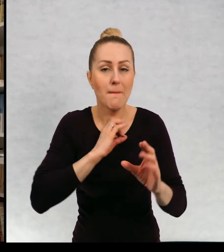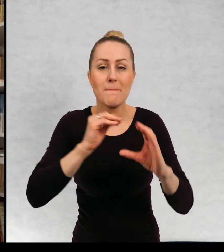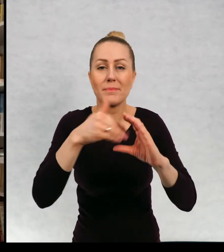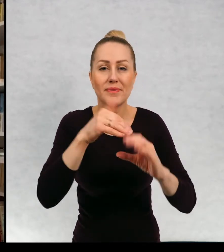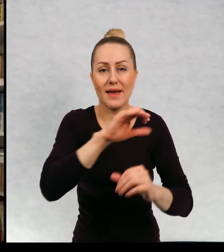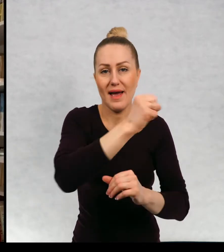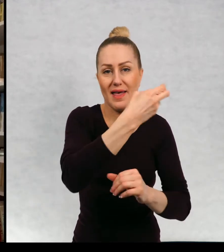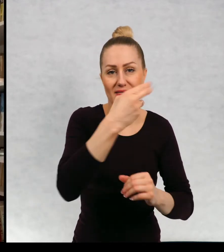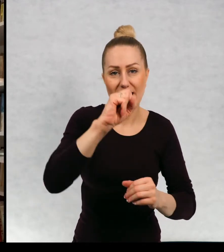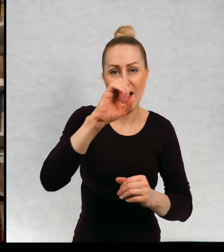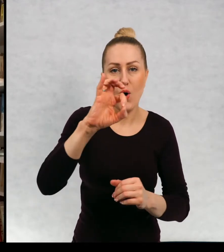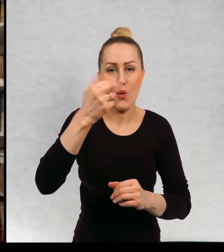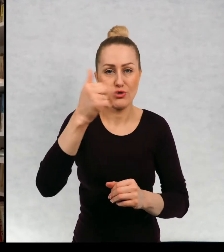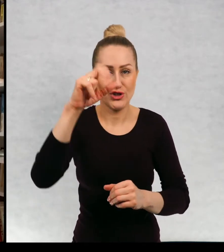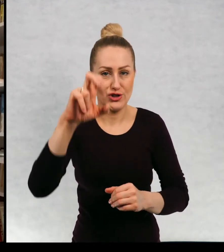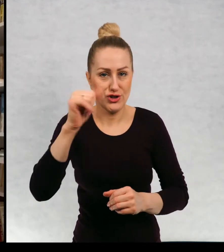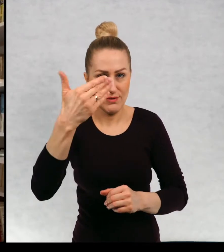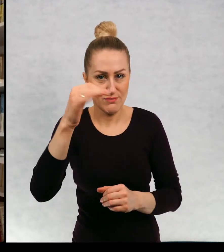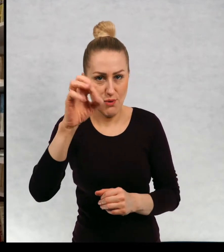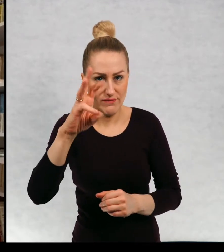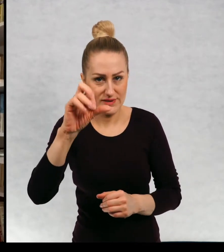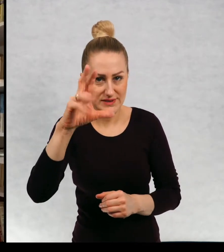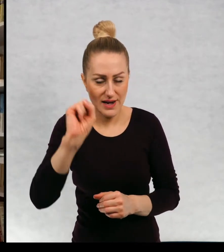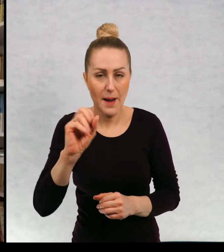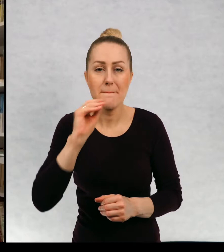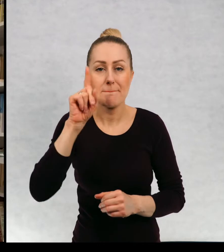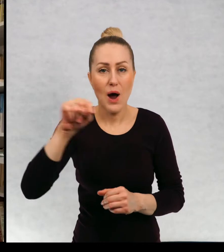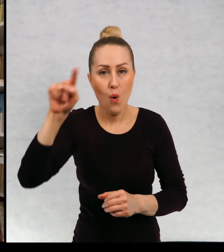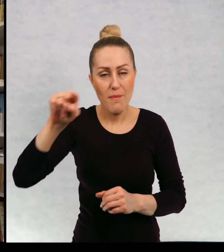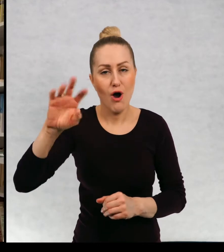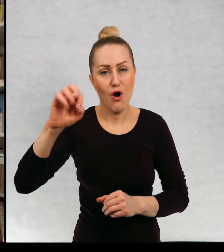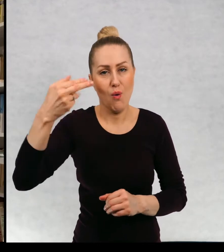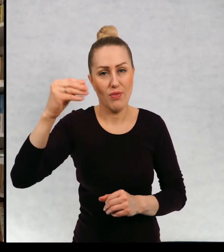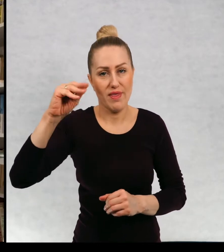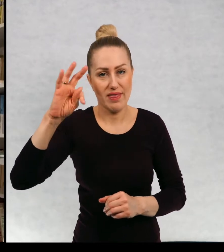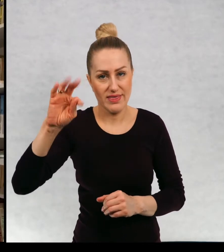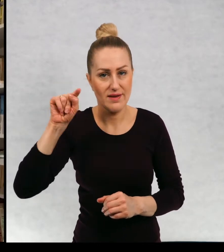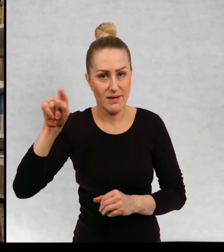Mój meil to jest annaonichimowska@poczta.onet.pl